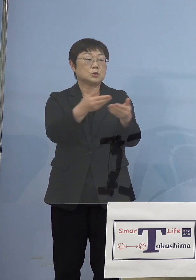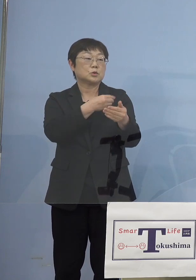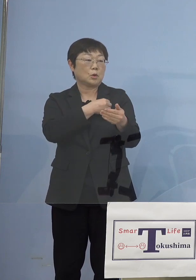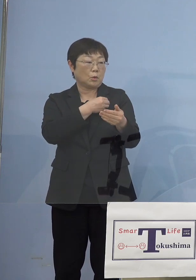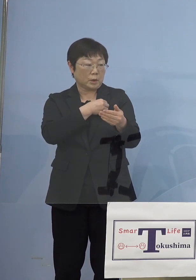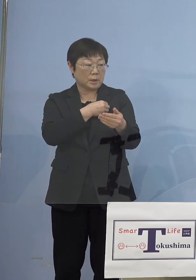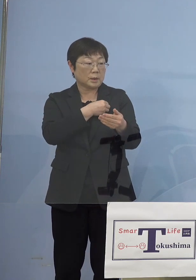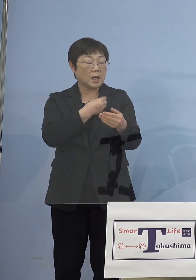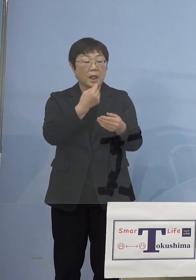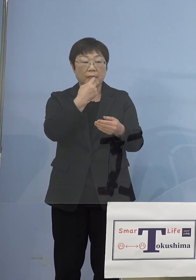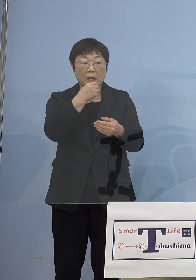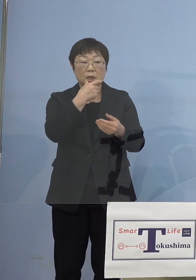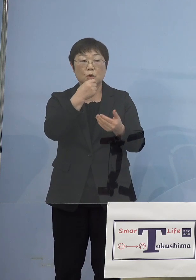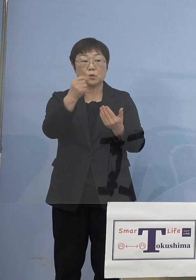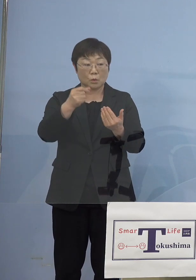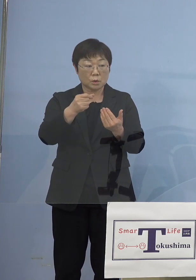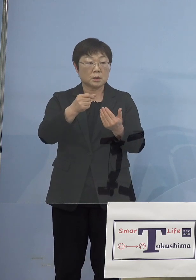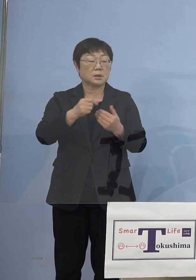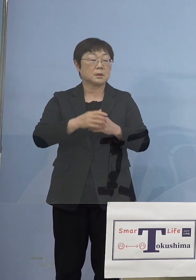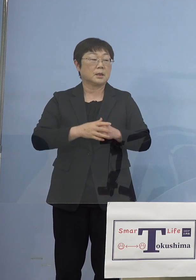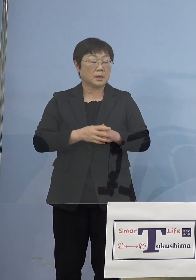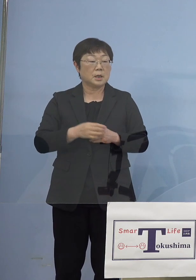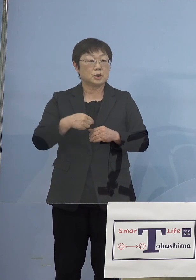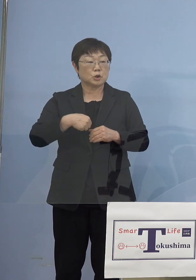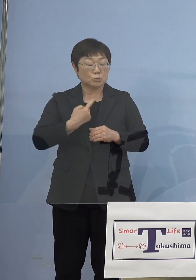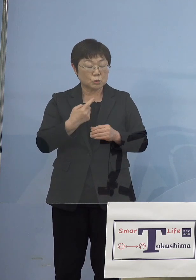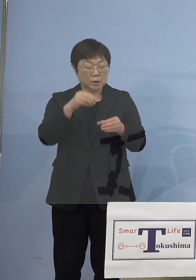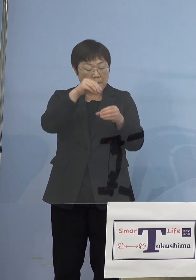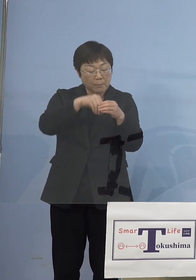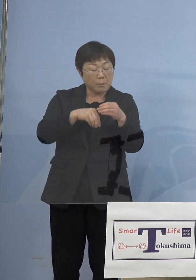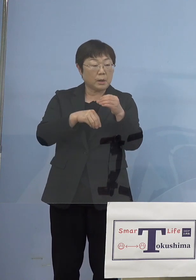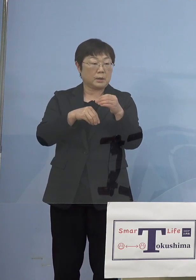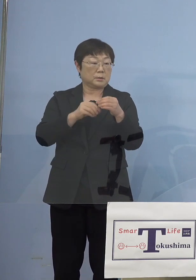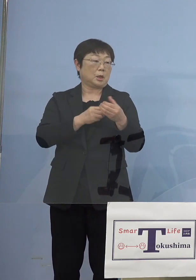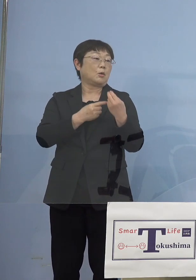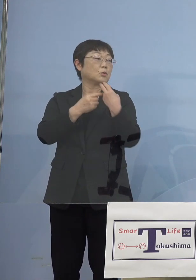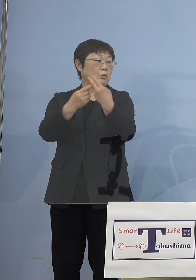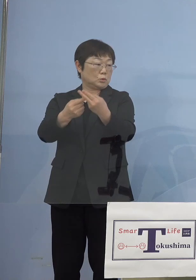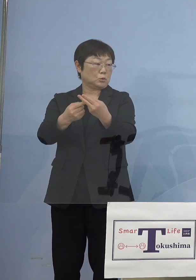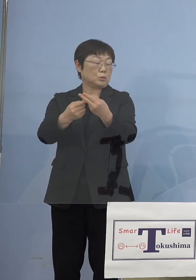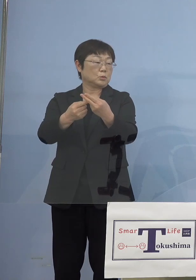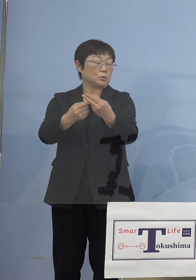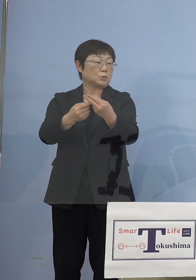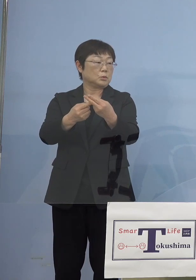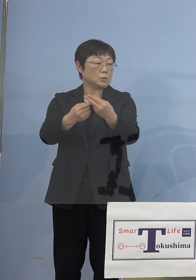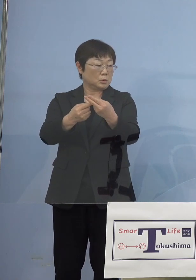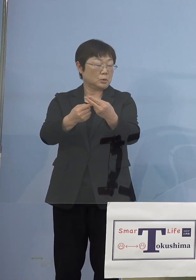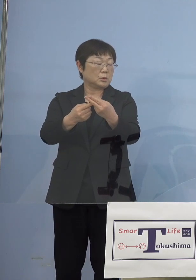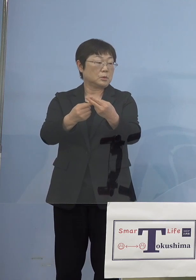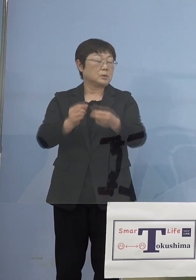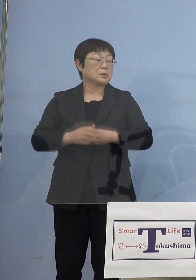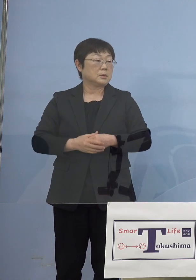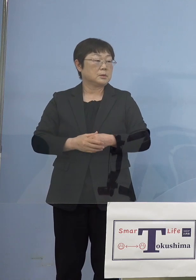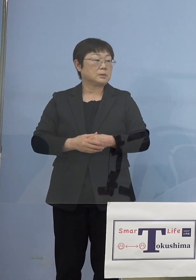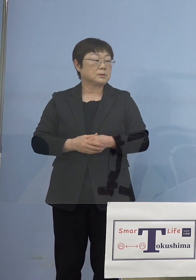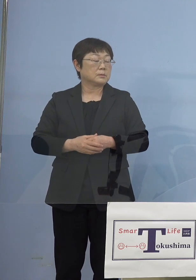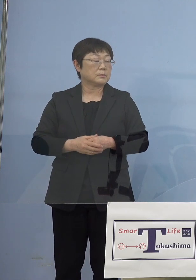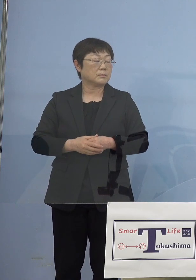唾液ですから危険がありませんので ご自分で入れていただいて そして封をして送り直していただくと